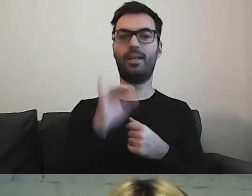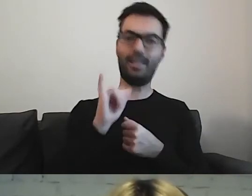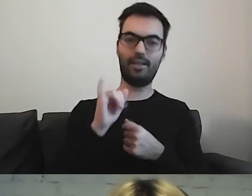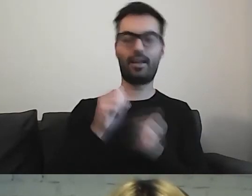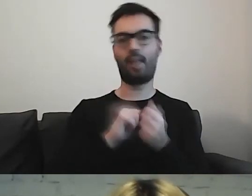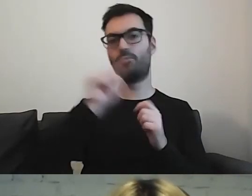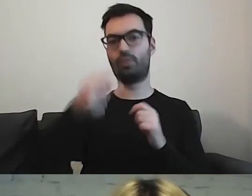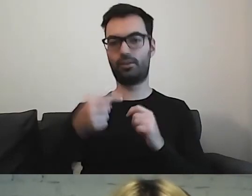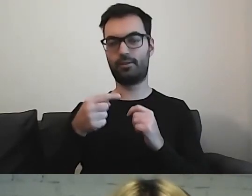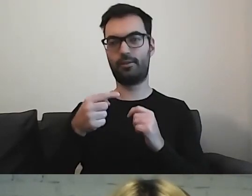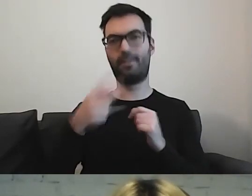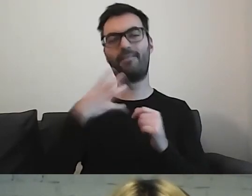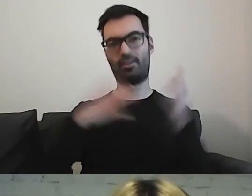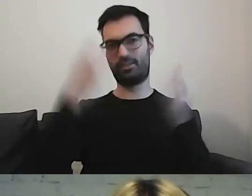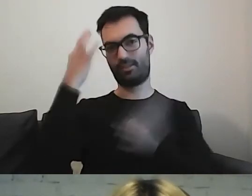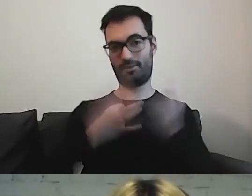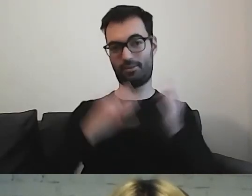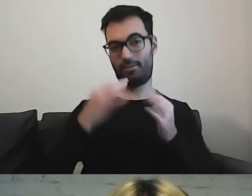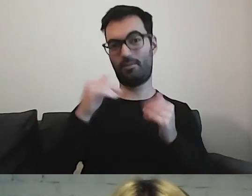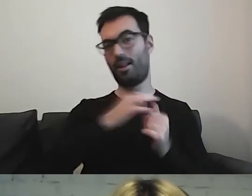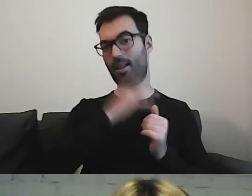można się zastanowić, czy nie lepiej dać kropkę.